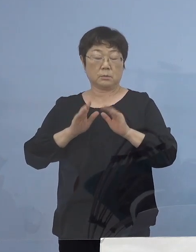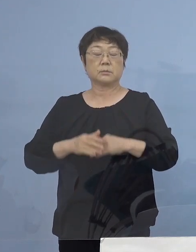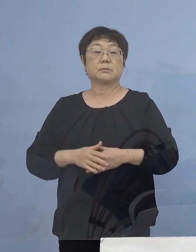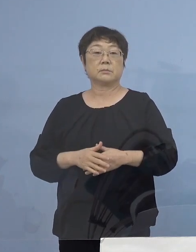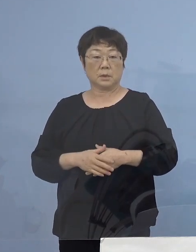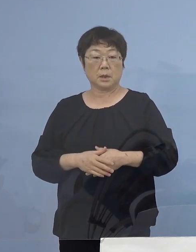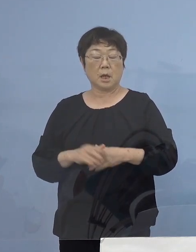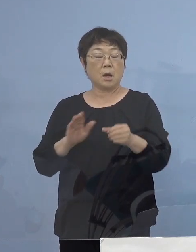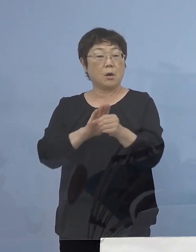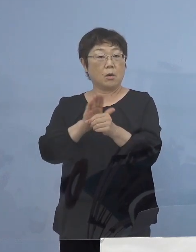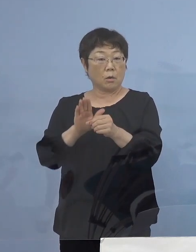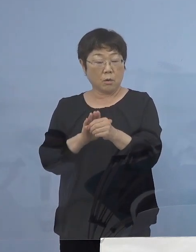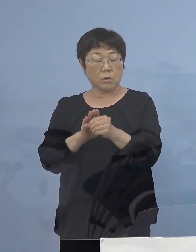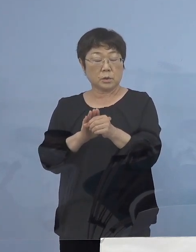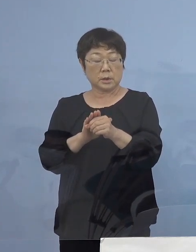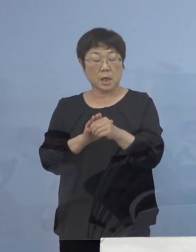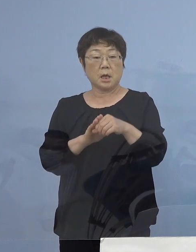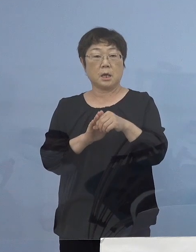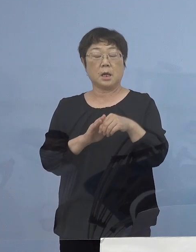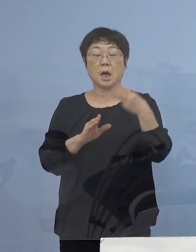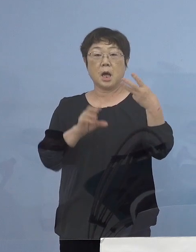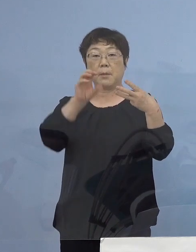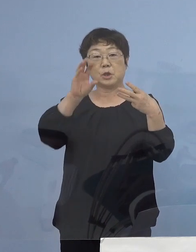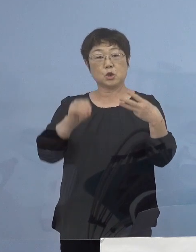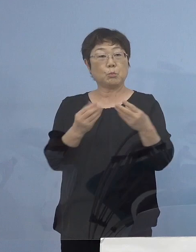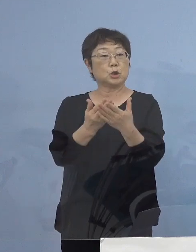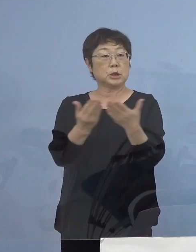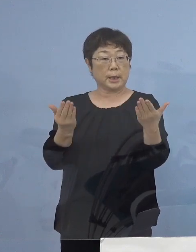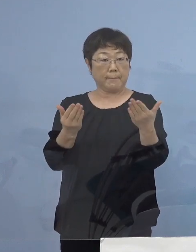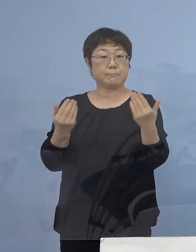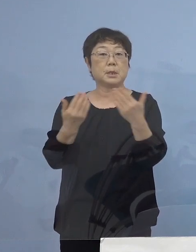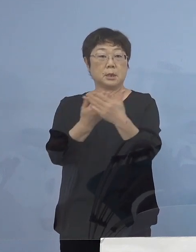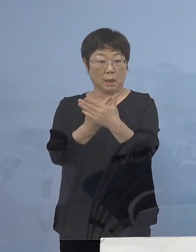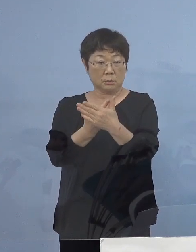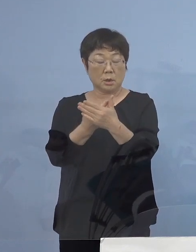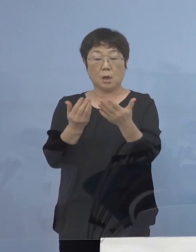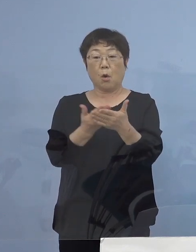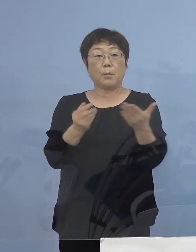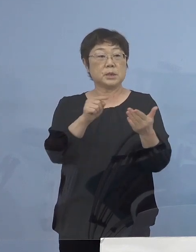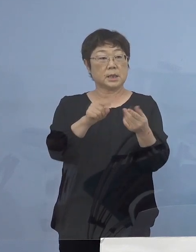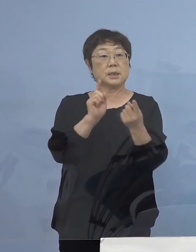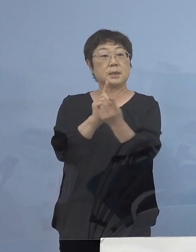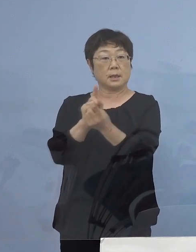「コロナ対策三ッ星店」と なっていただいた店舗につきましては